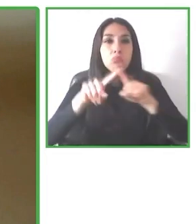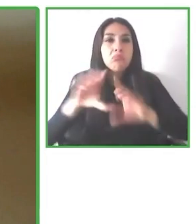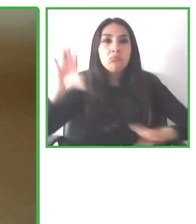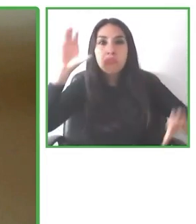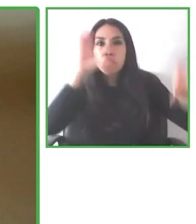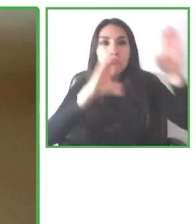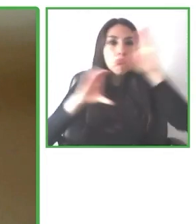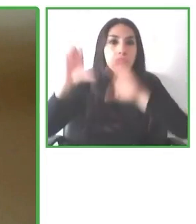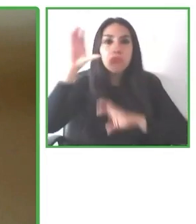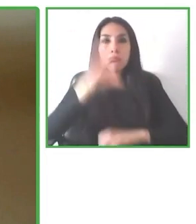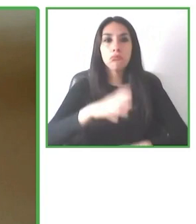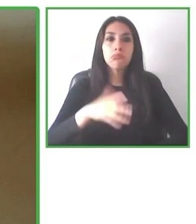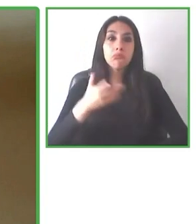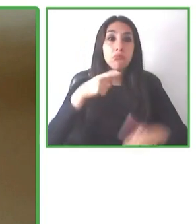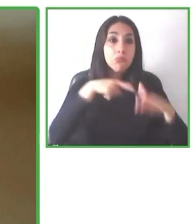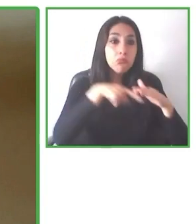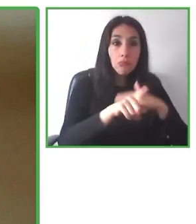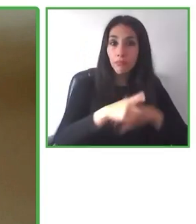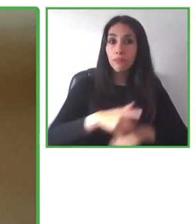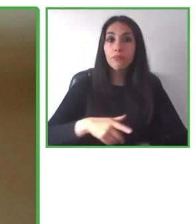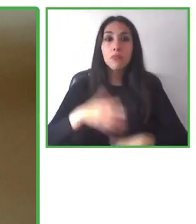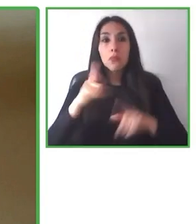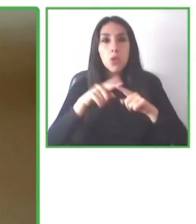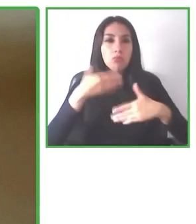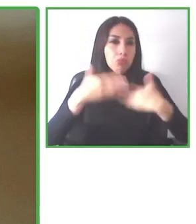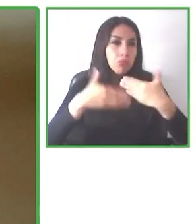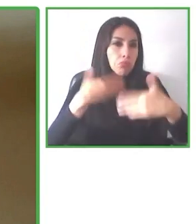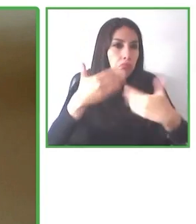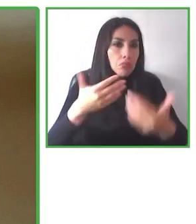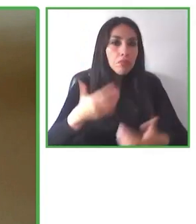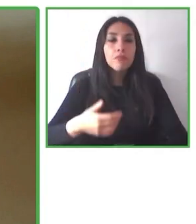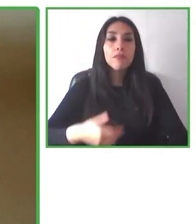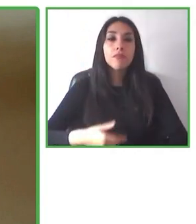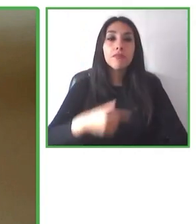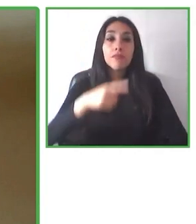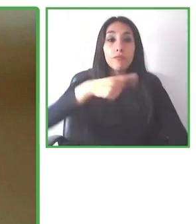Por eso todas las opiniones de los usuarios de los viajeros es súper importante para